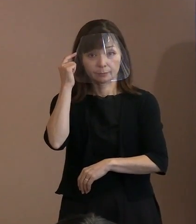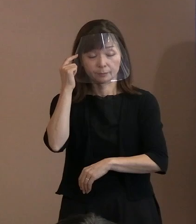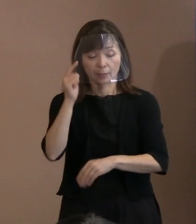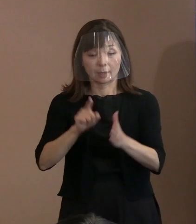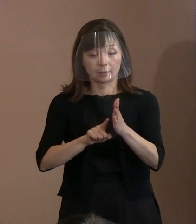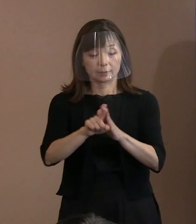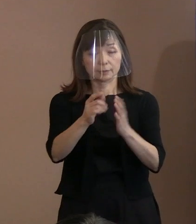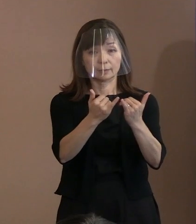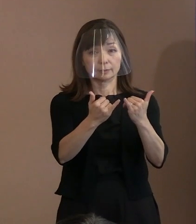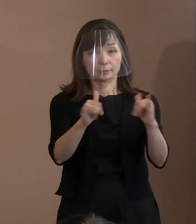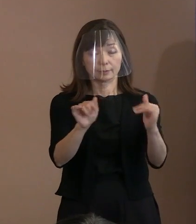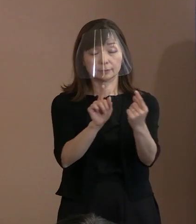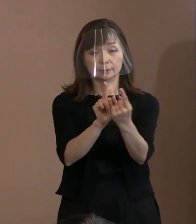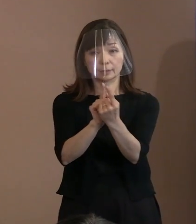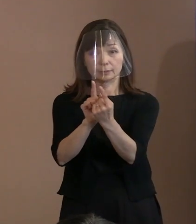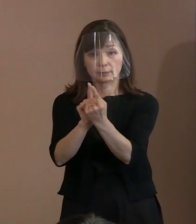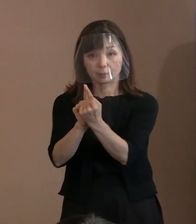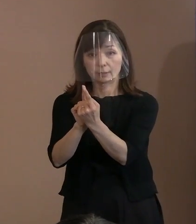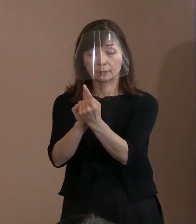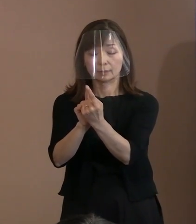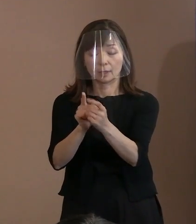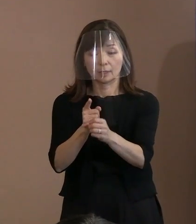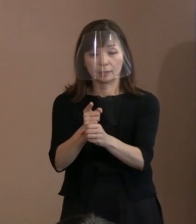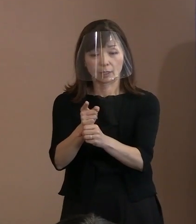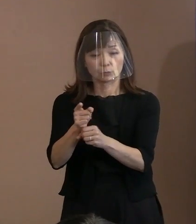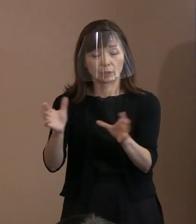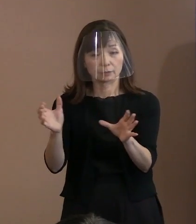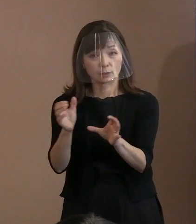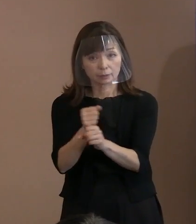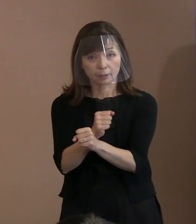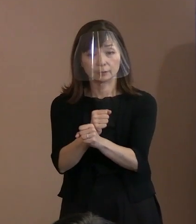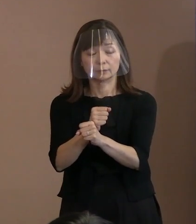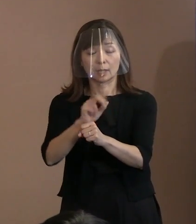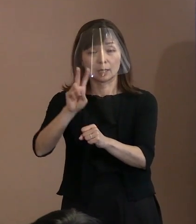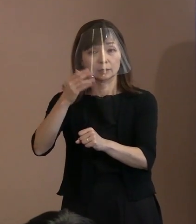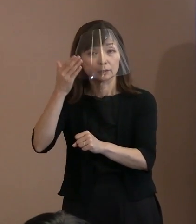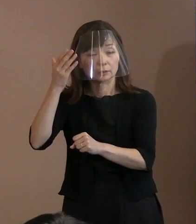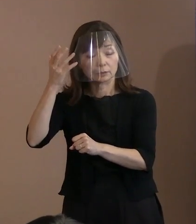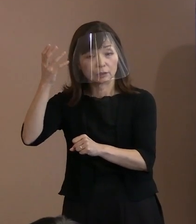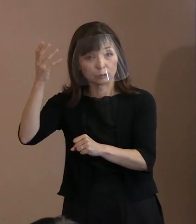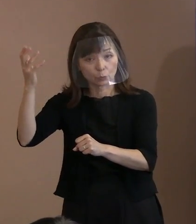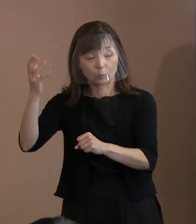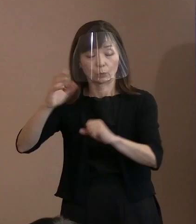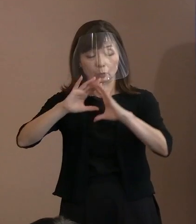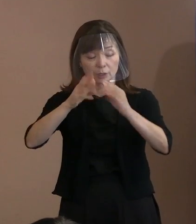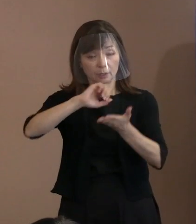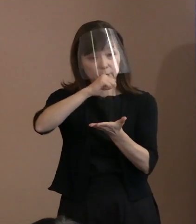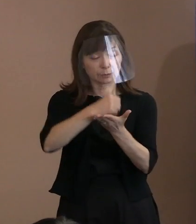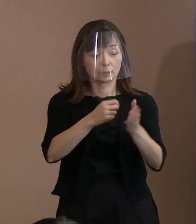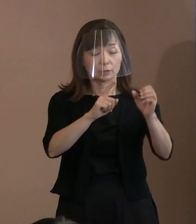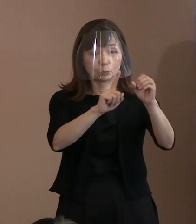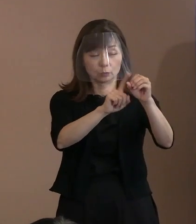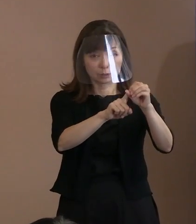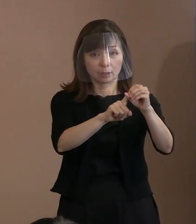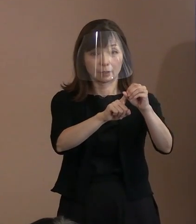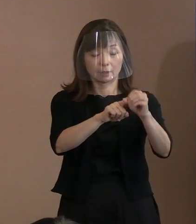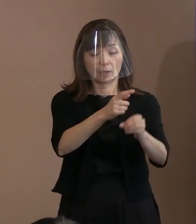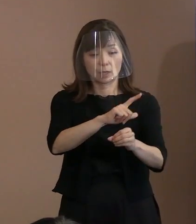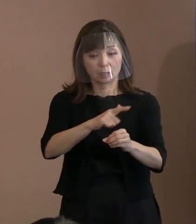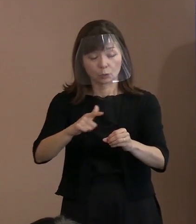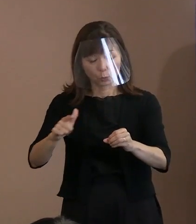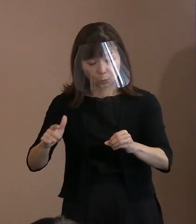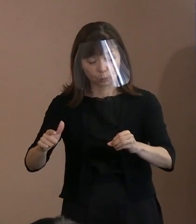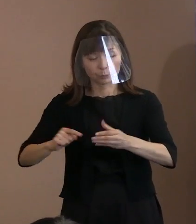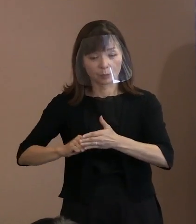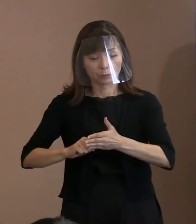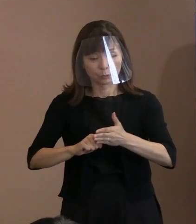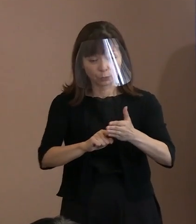核兵器のない理想の世界の実現に向け､ あらゆる努力を行うべきときであることを､